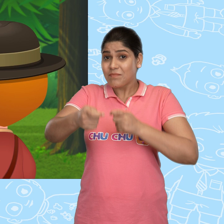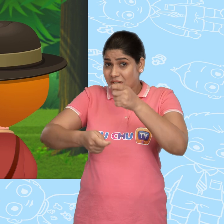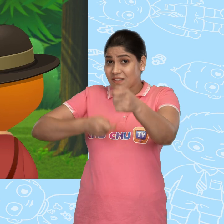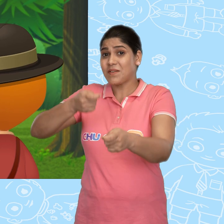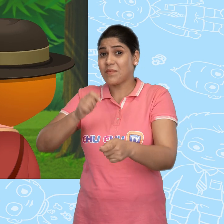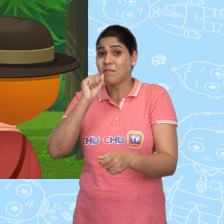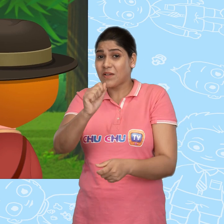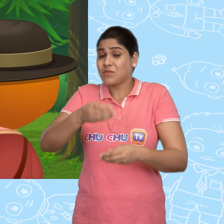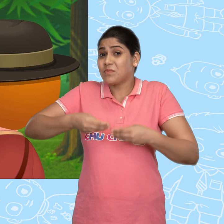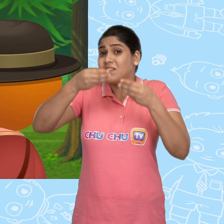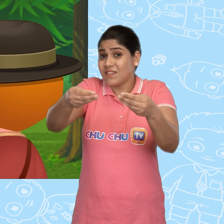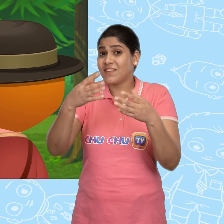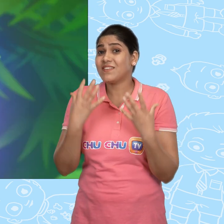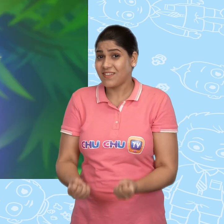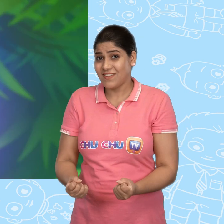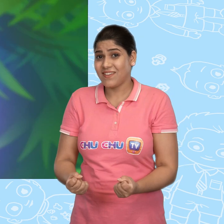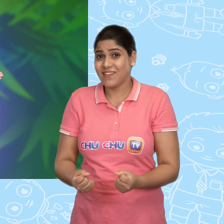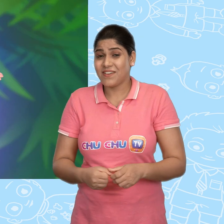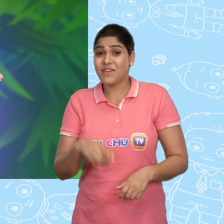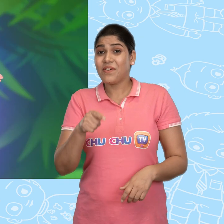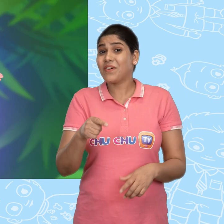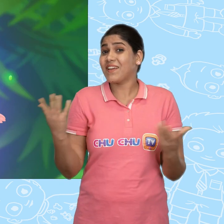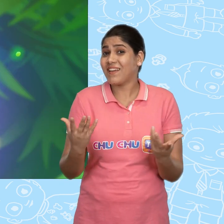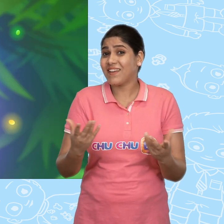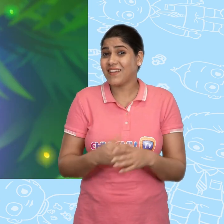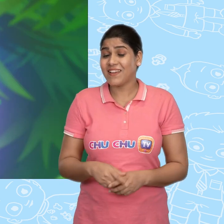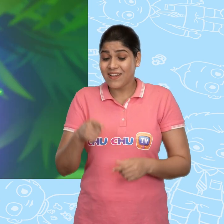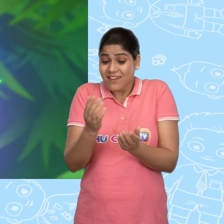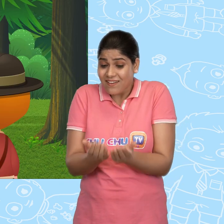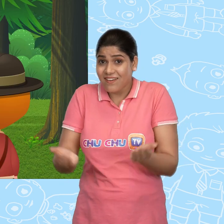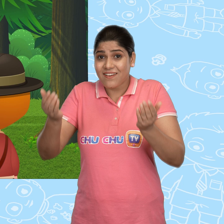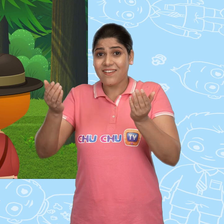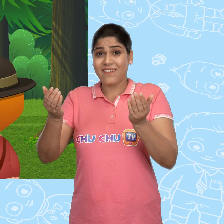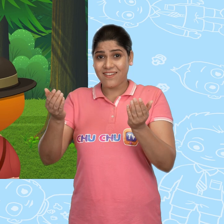इसके बदले में मै तुम्हें कुछ देना चाहती हूं। वो है ये कटोरा।